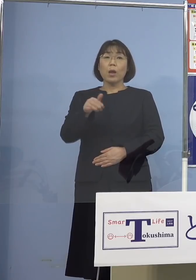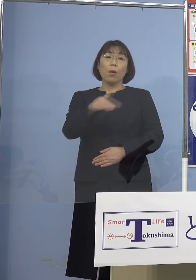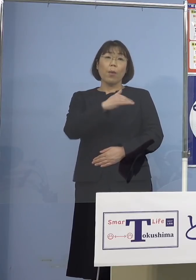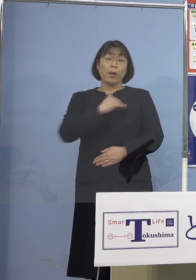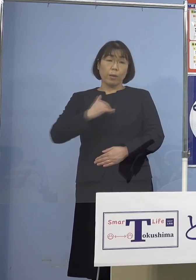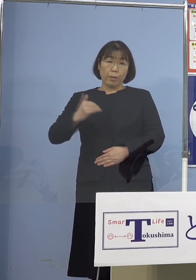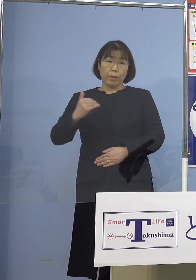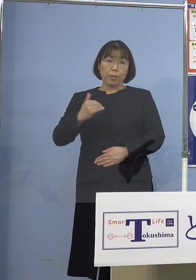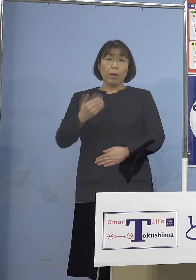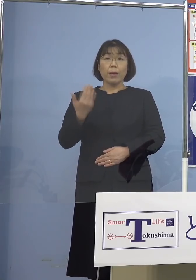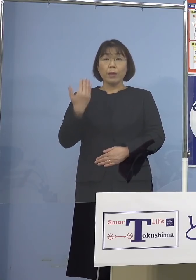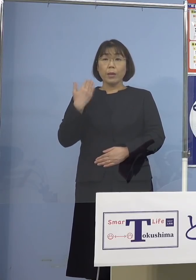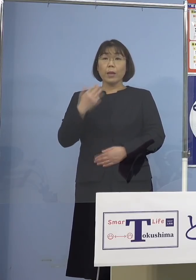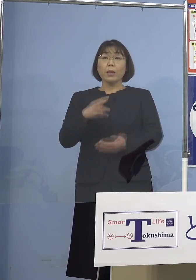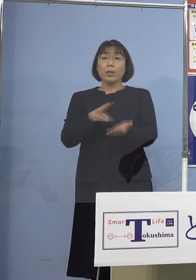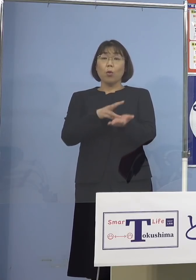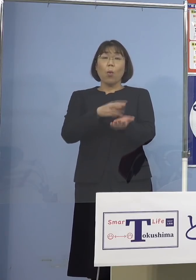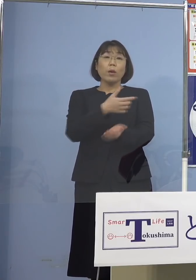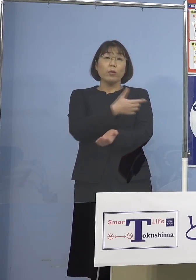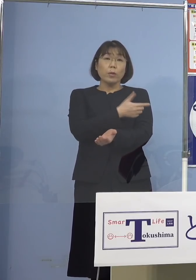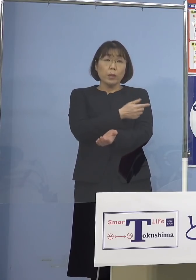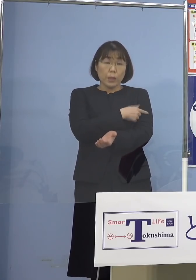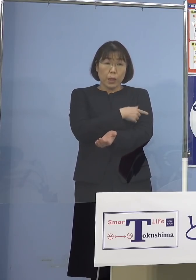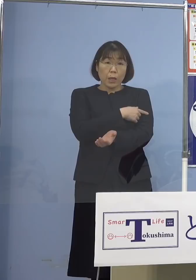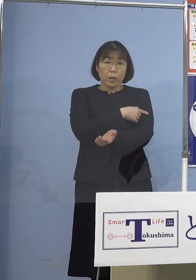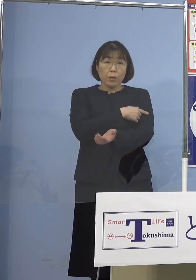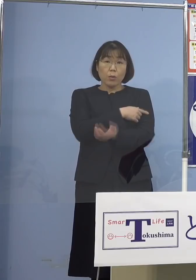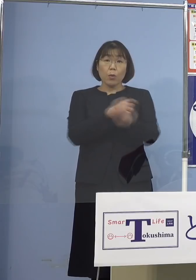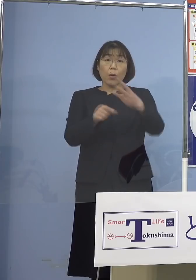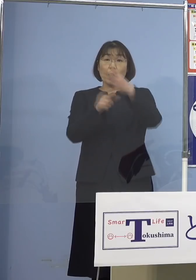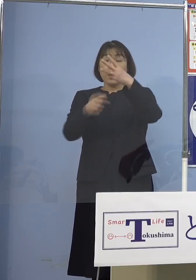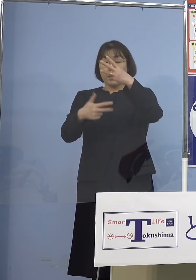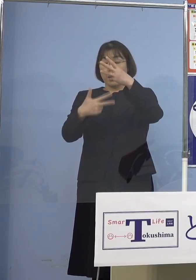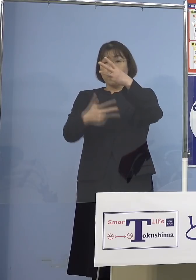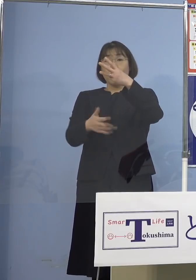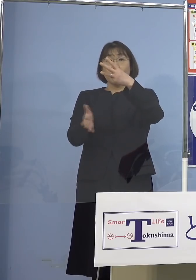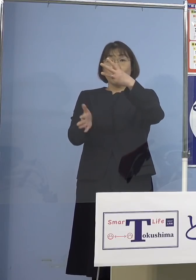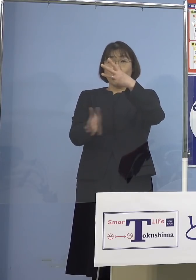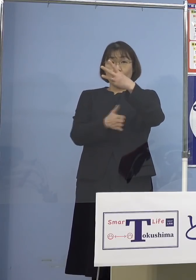先ほどのワクチン接種 いよいよ3月7日から本県においても